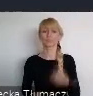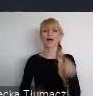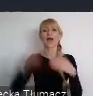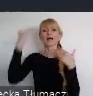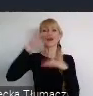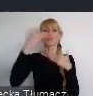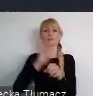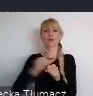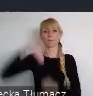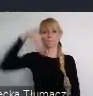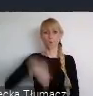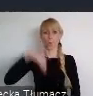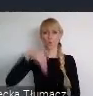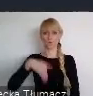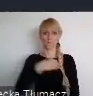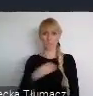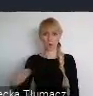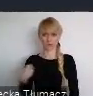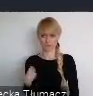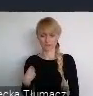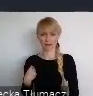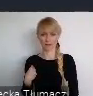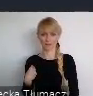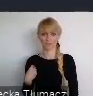ale wbrew pozorom, bardzo dobrze zlokalizowane.